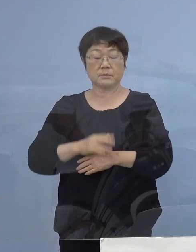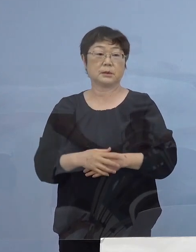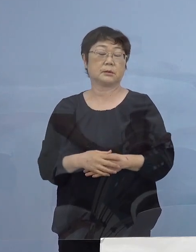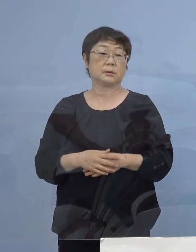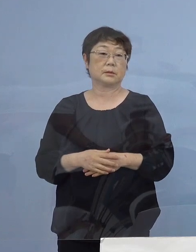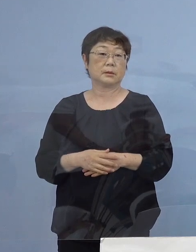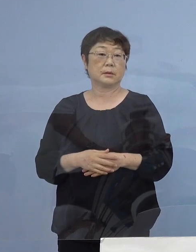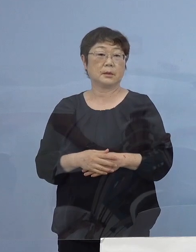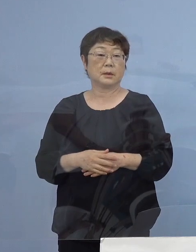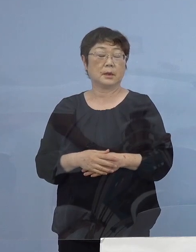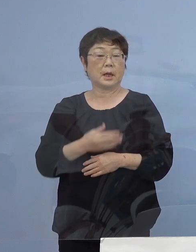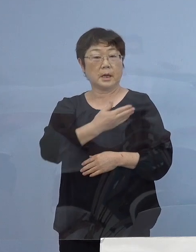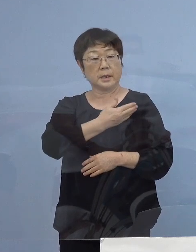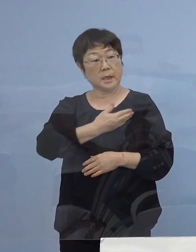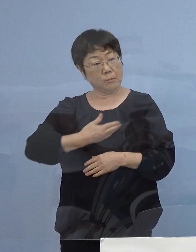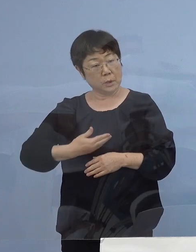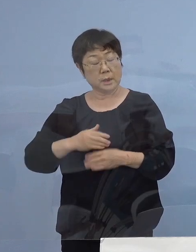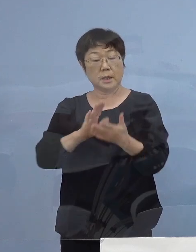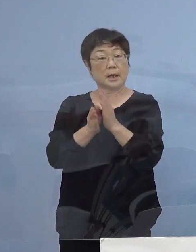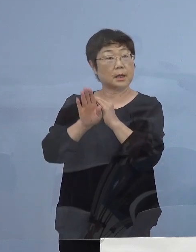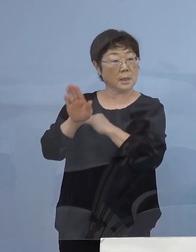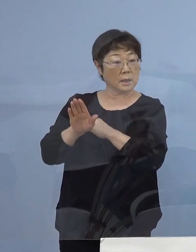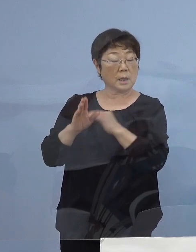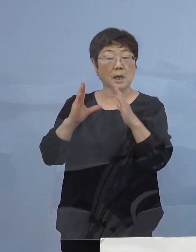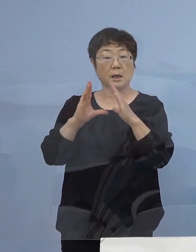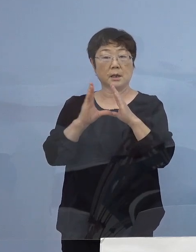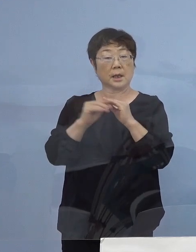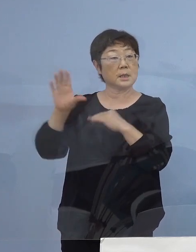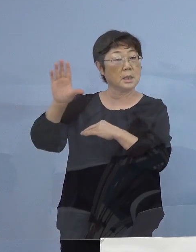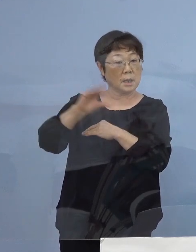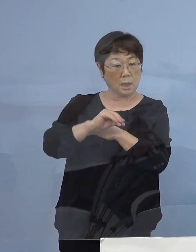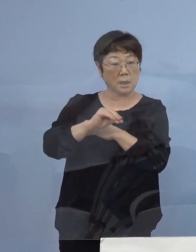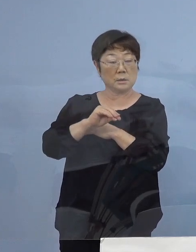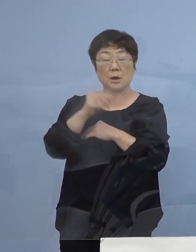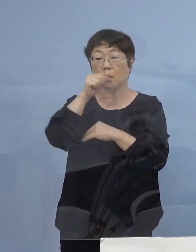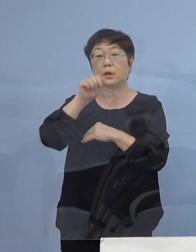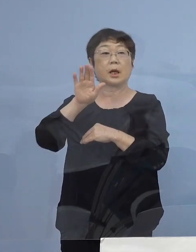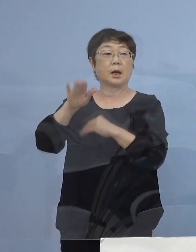そして やむを得ず 県外からの帰省を予定されている皆様方